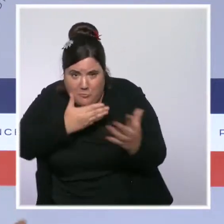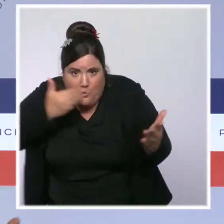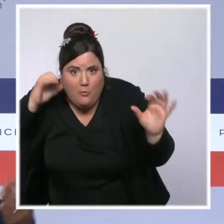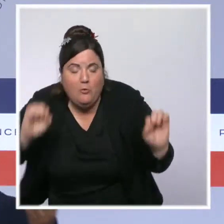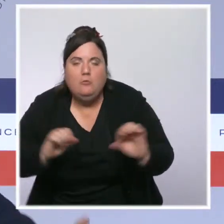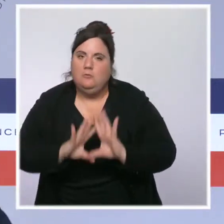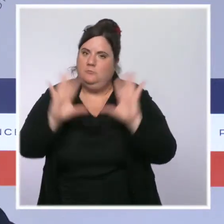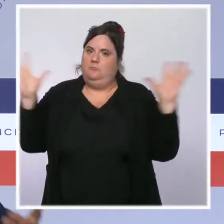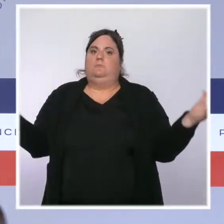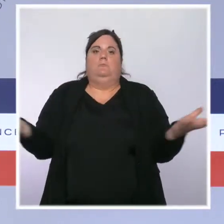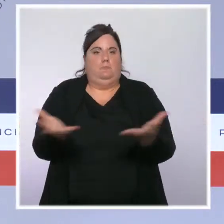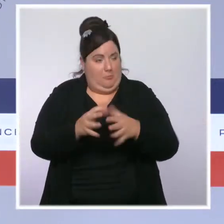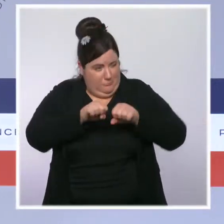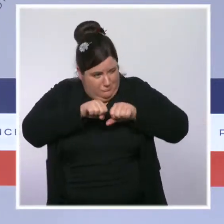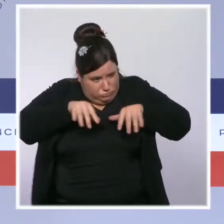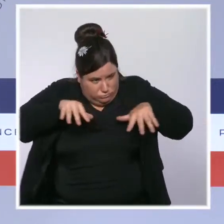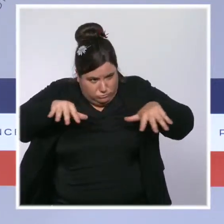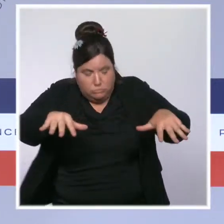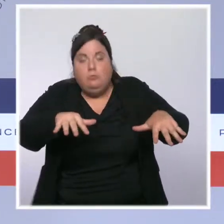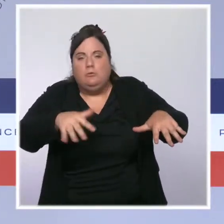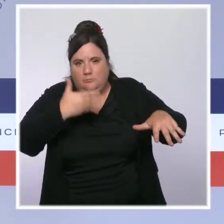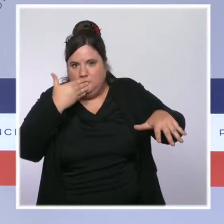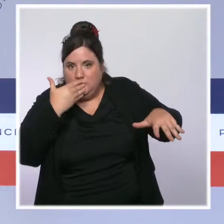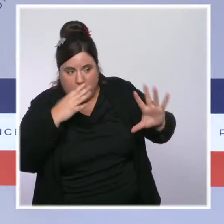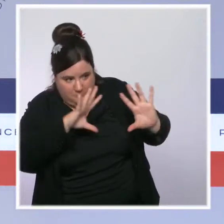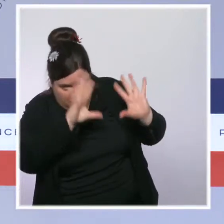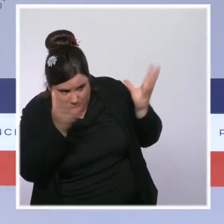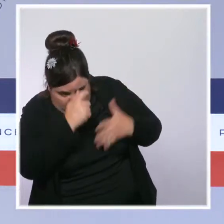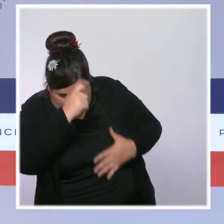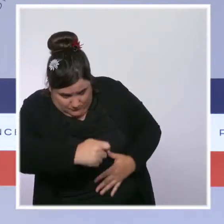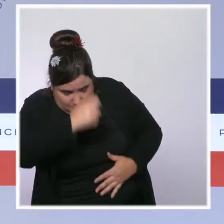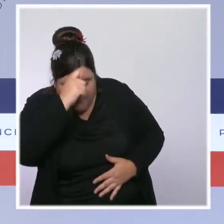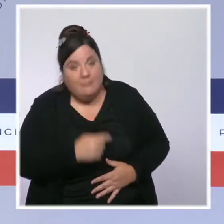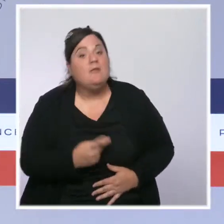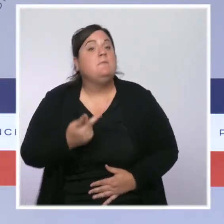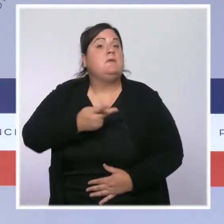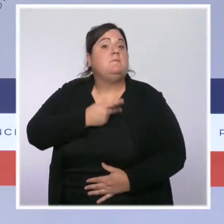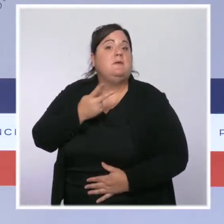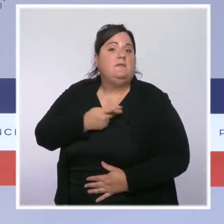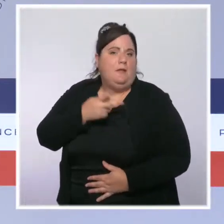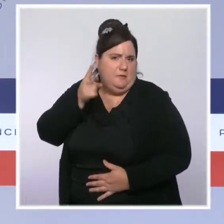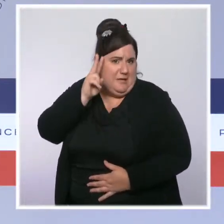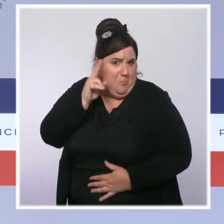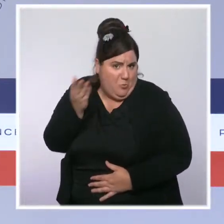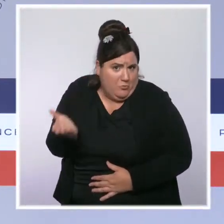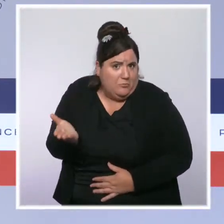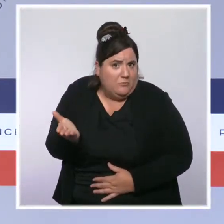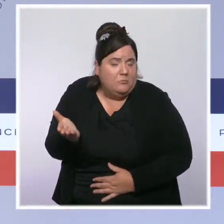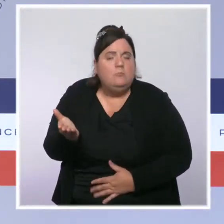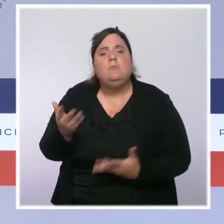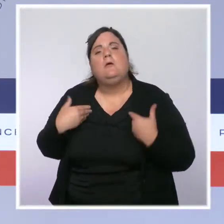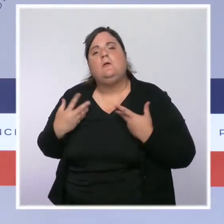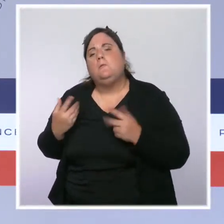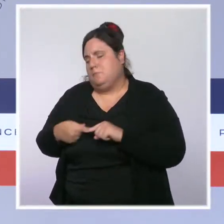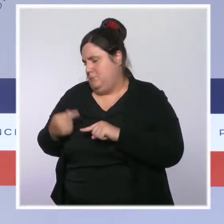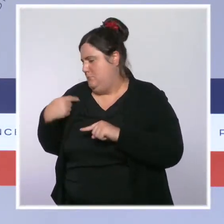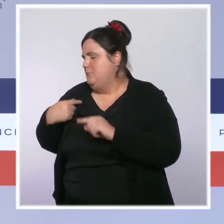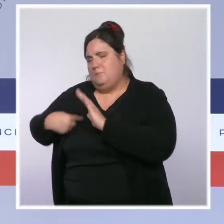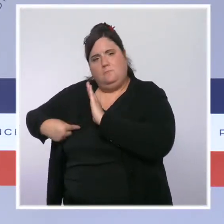je pense, encore davantage les médecins traitants puisque, vous le savez, nous leur avons donné la possibilité, avec autorisation de la CNIL,